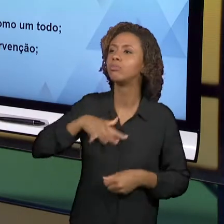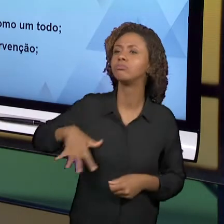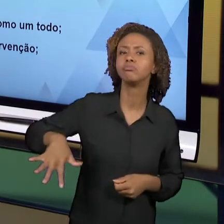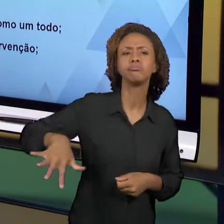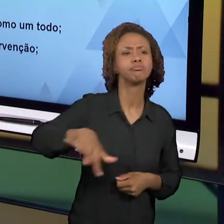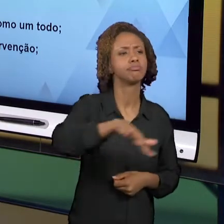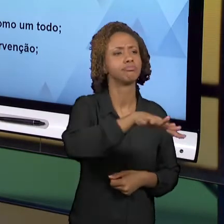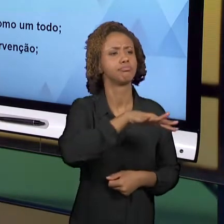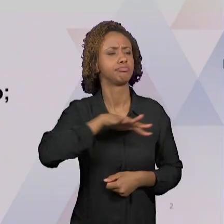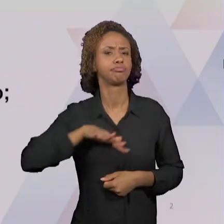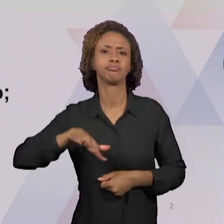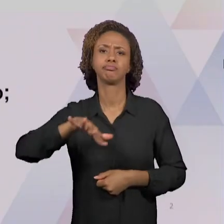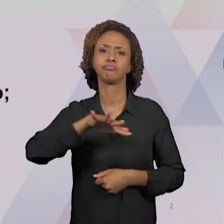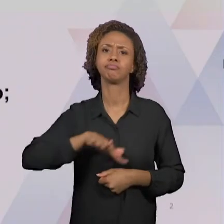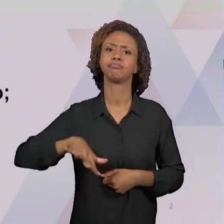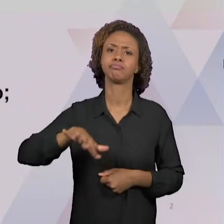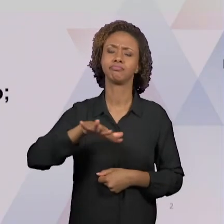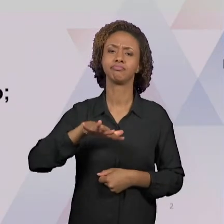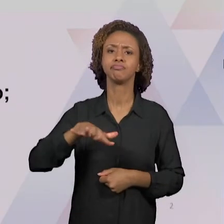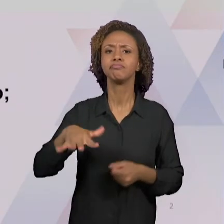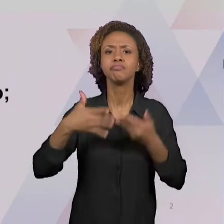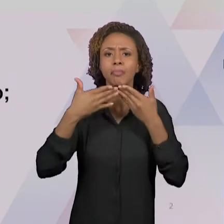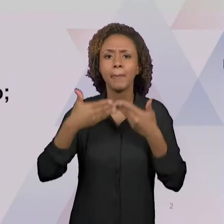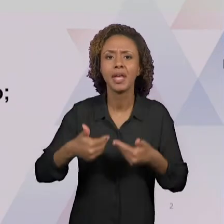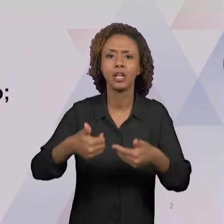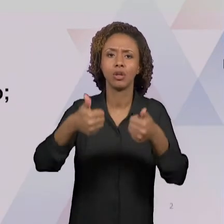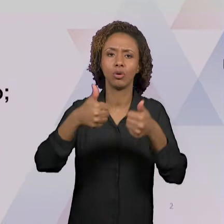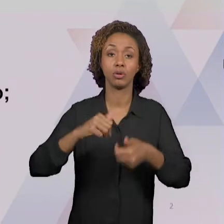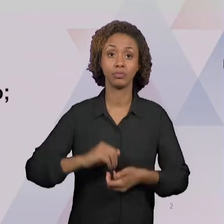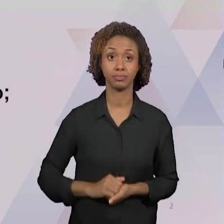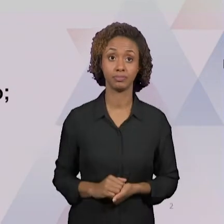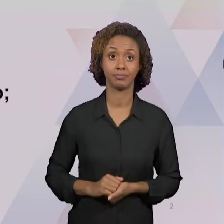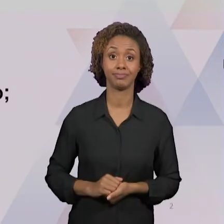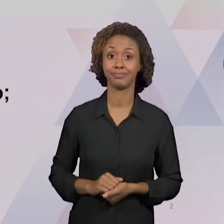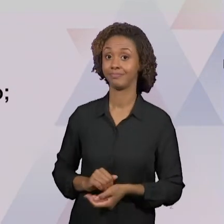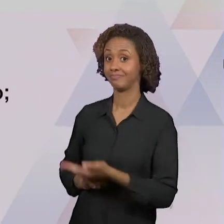EDUCATIVO PRECISA SER OLHADO POR NÓS,